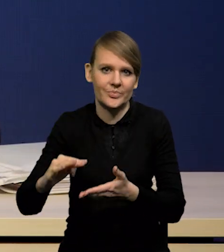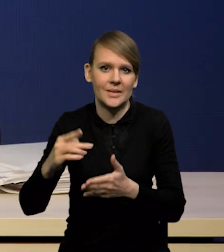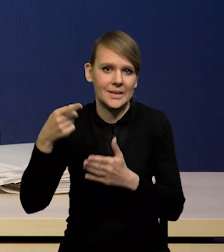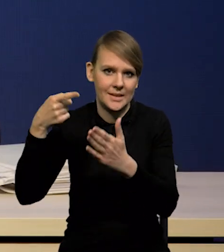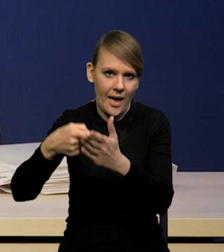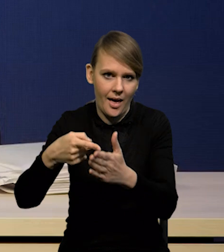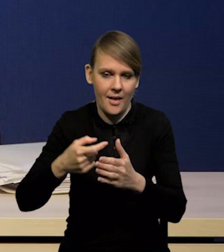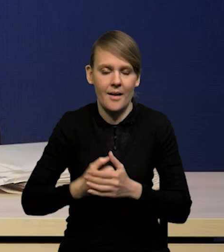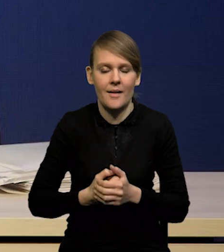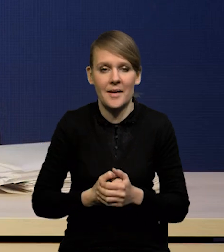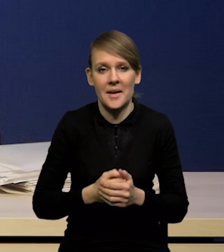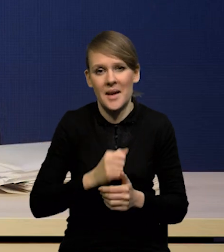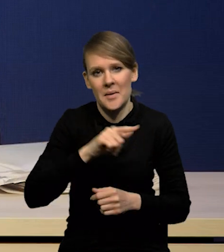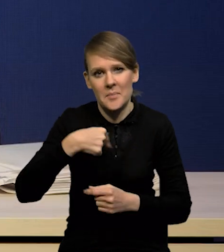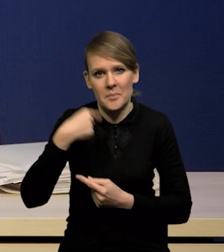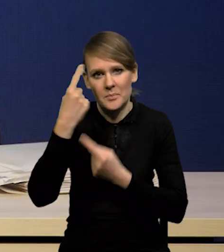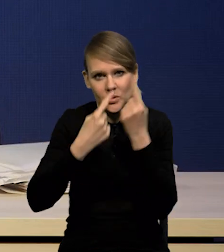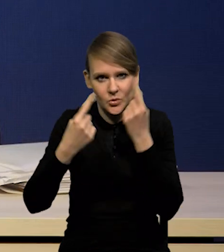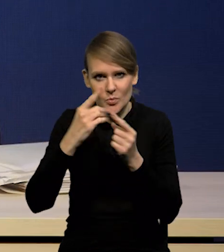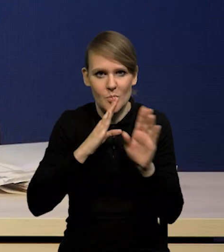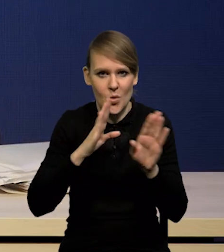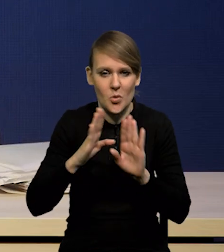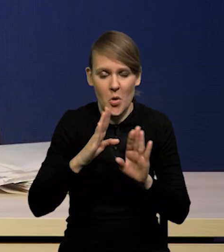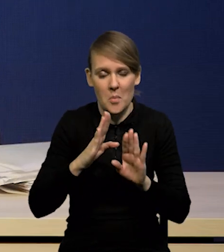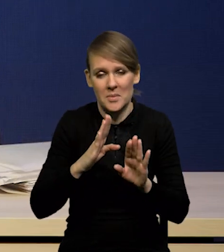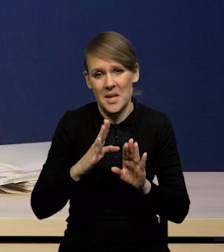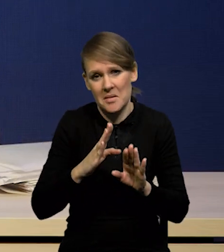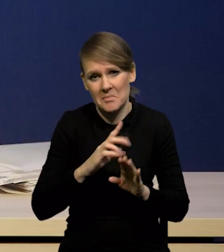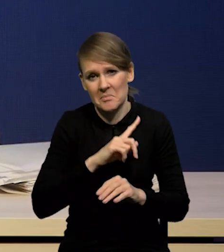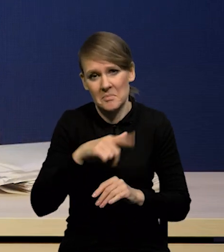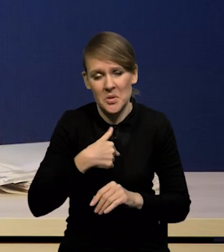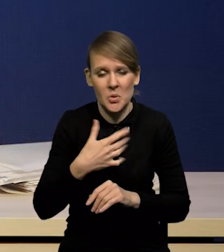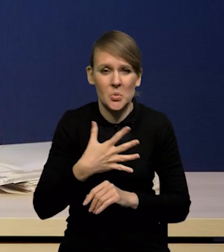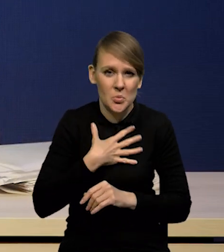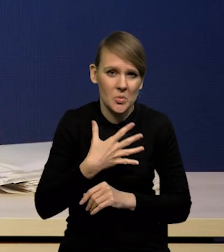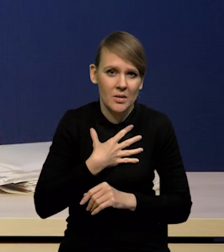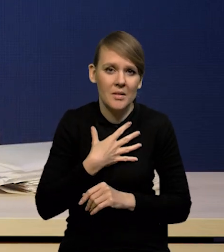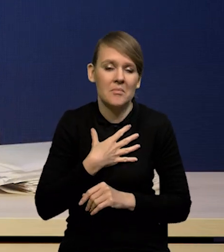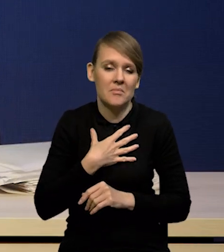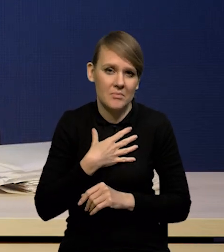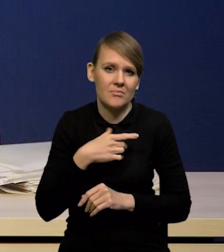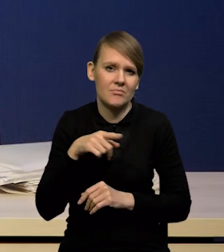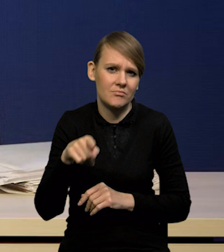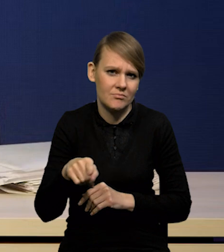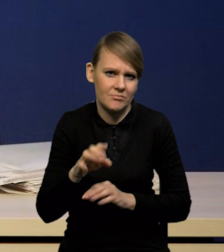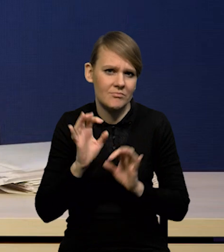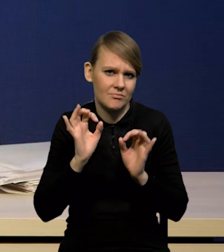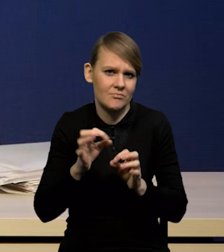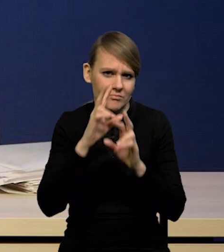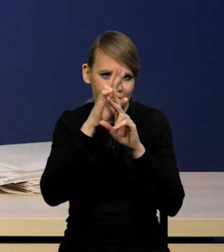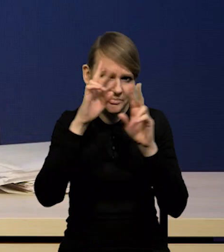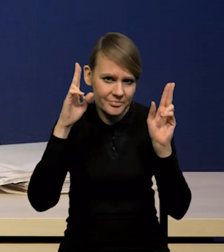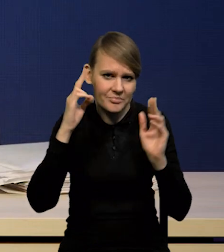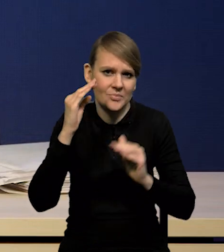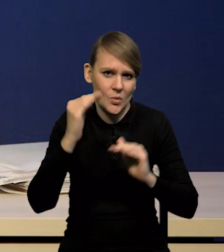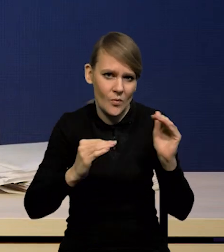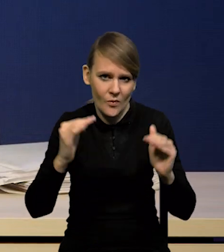Nasze podejście jest podobne, wydaje nam się realistyczne i wyważone z tego powodu, że po pierwsze uwzględniamy to,